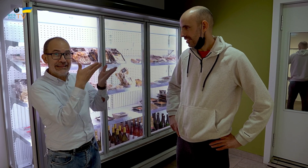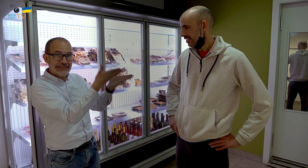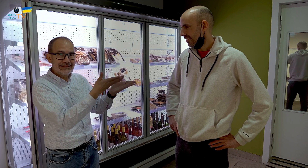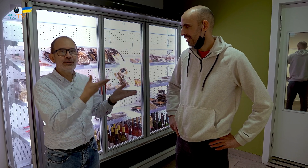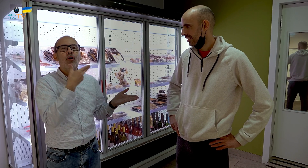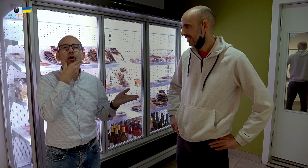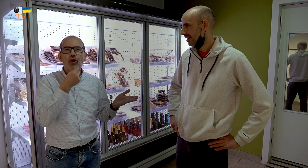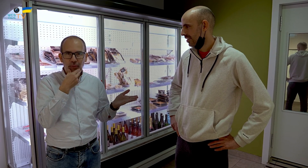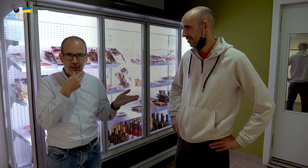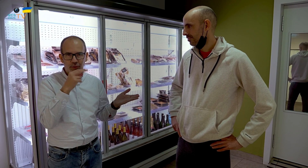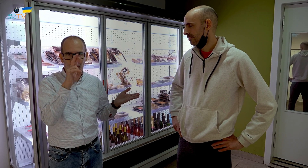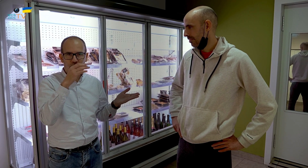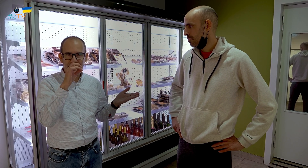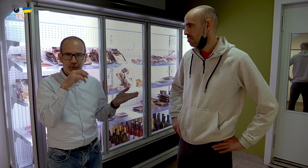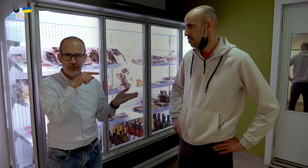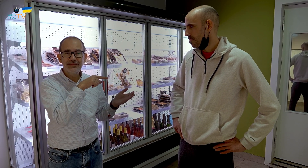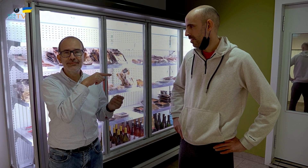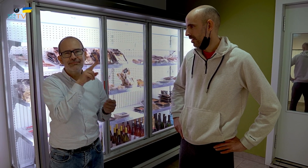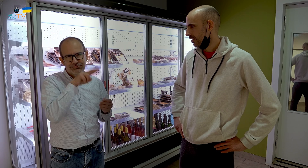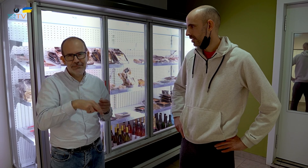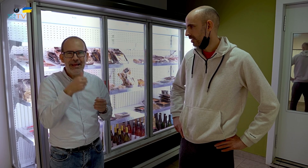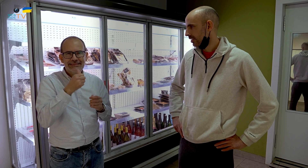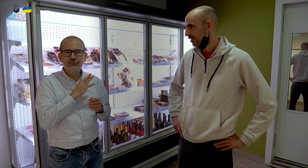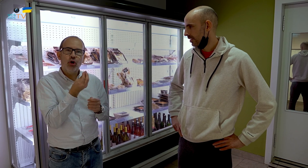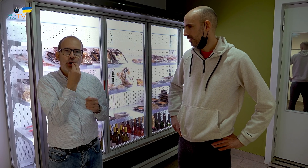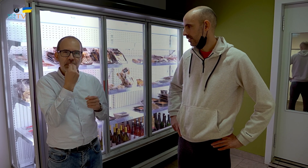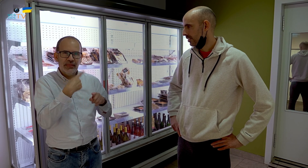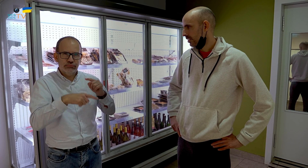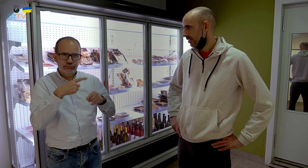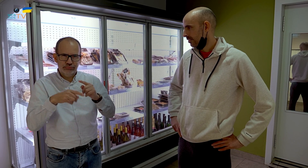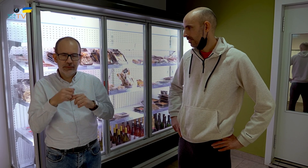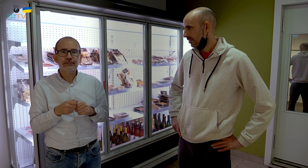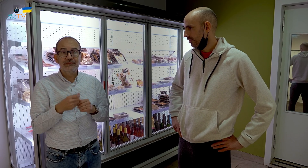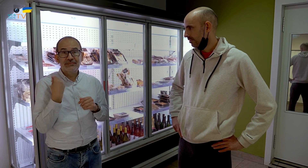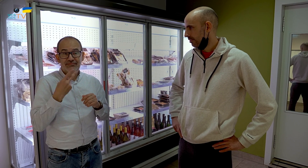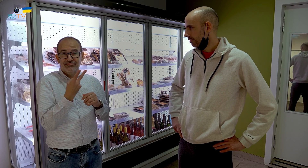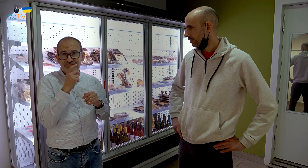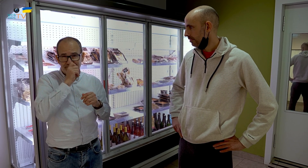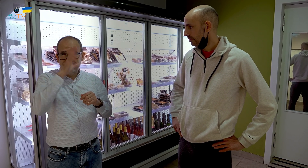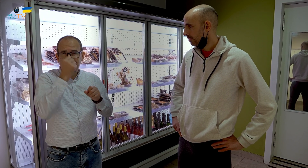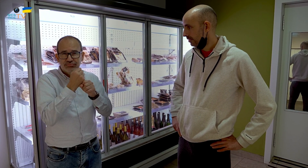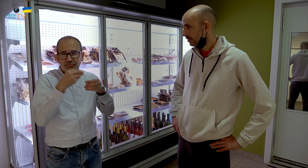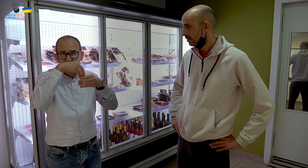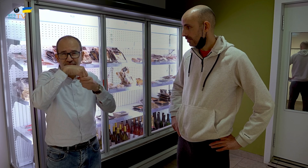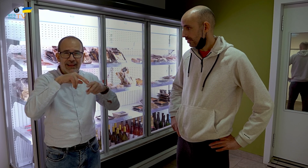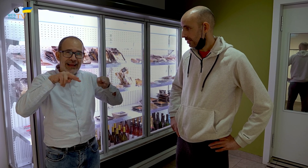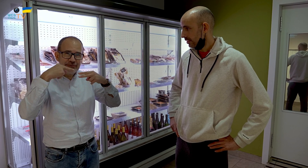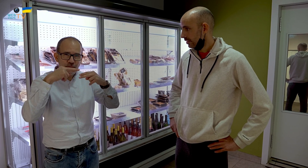Él es Roberto y se dedica más a las comidas Los dos trabajaron durante muchos años en un restaurante,